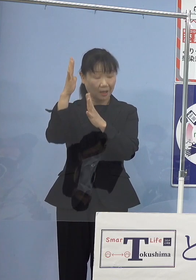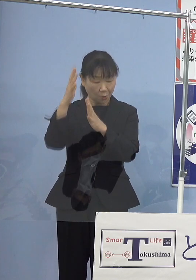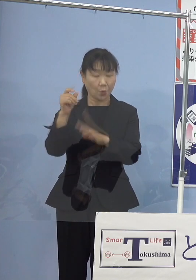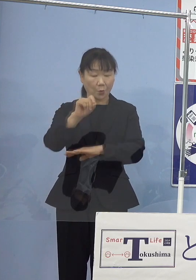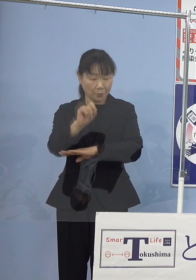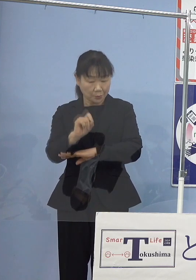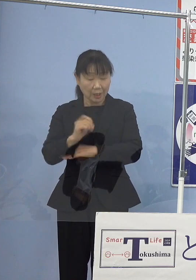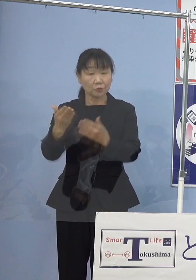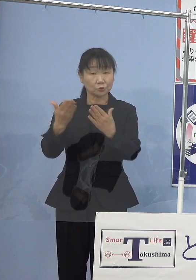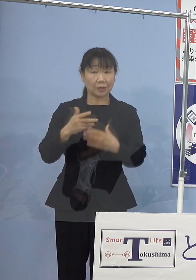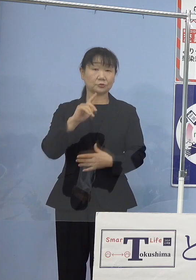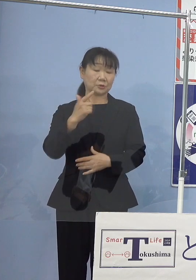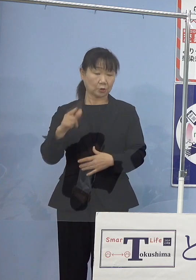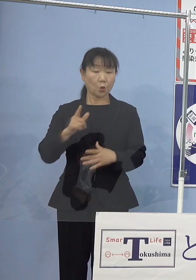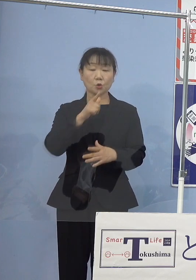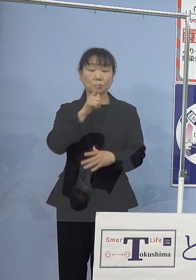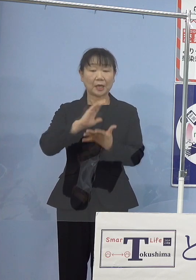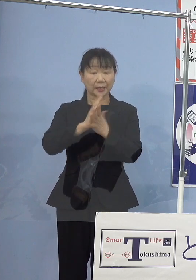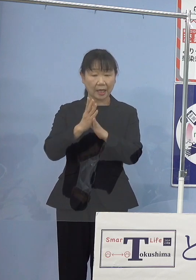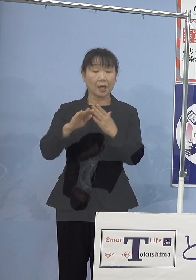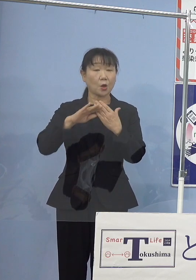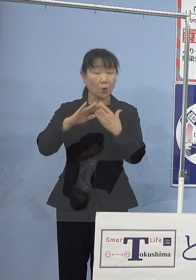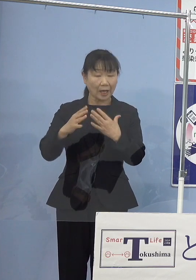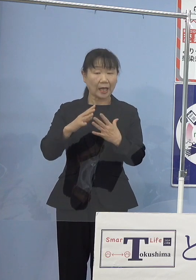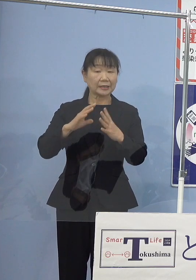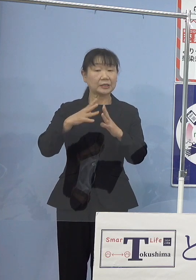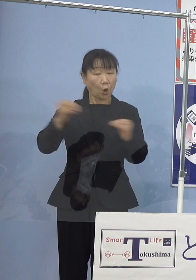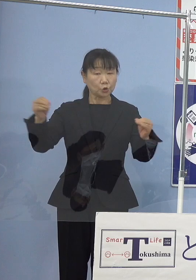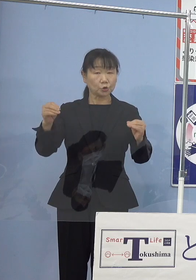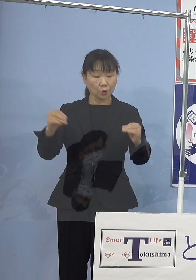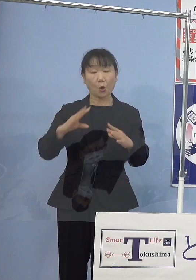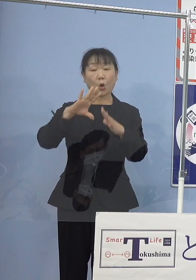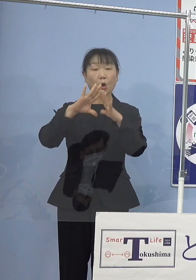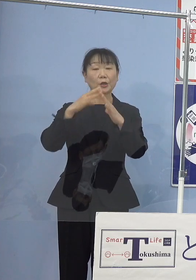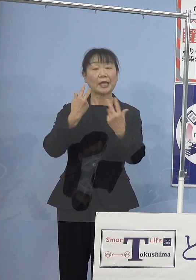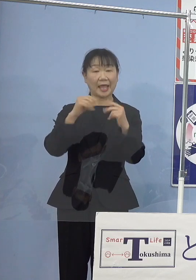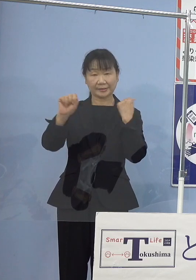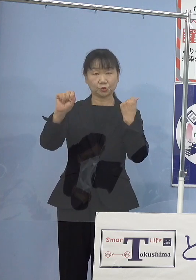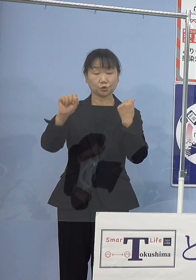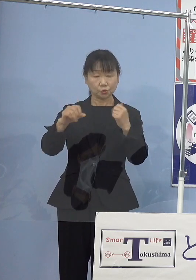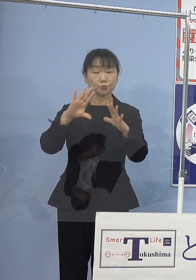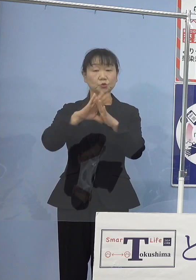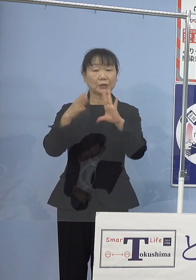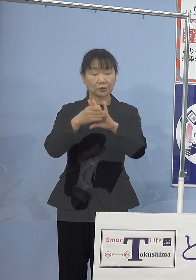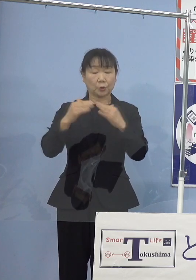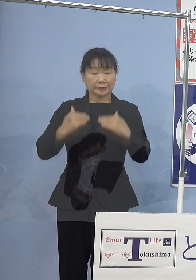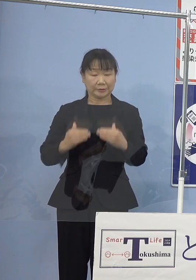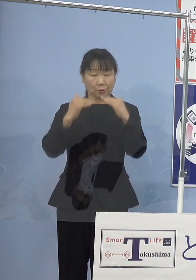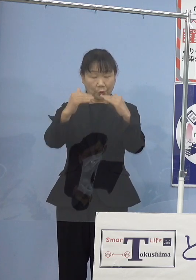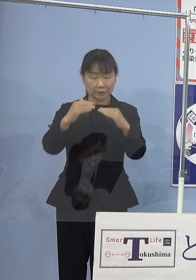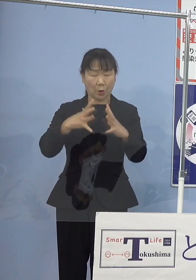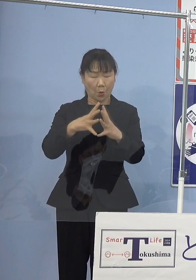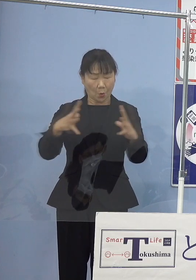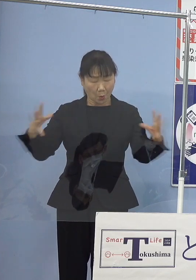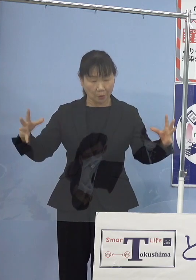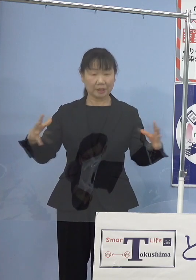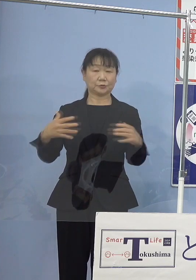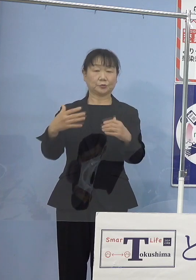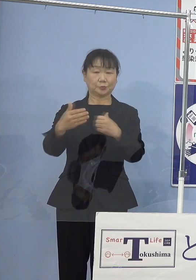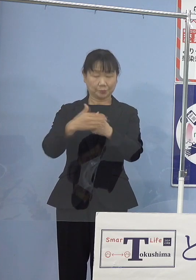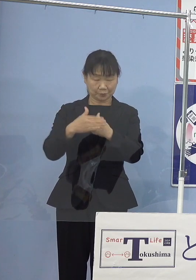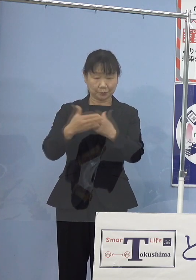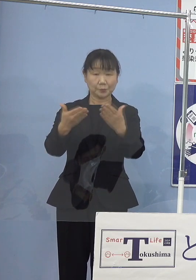本県はじめ日本の芸術文化の振興に 大きくご貢献いただいたところであります